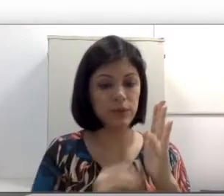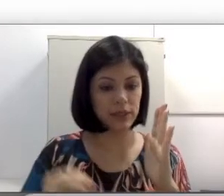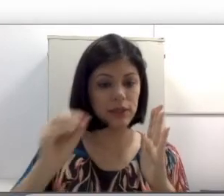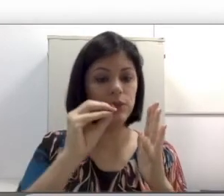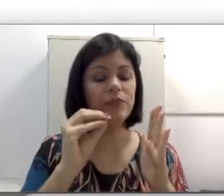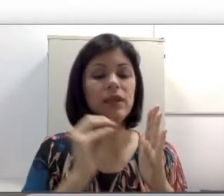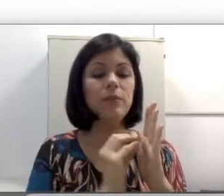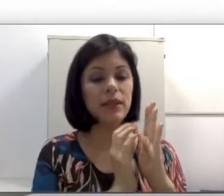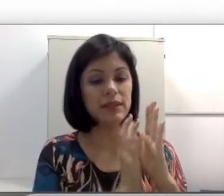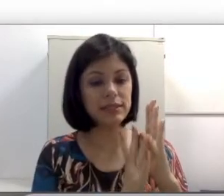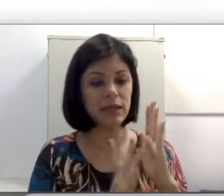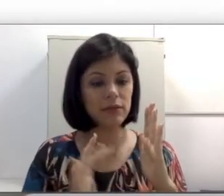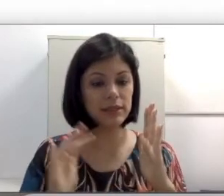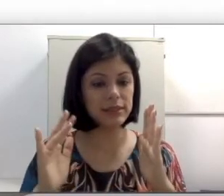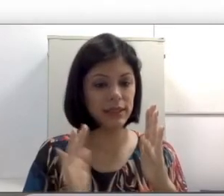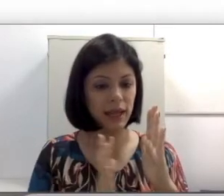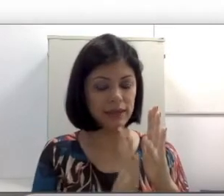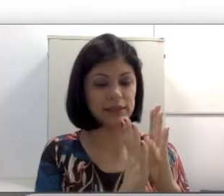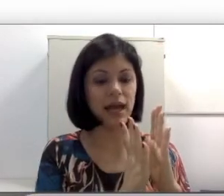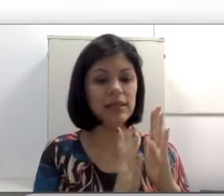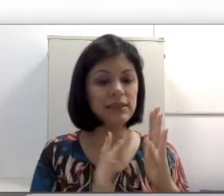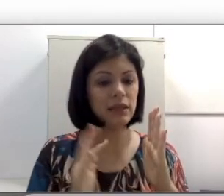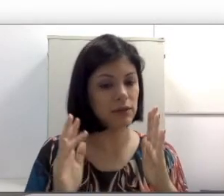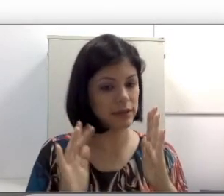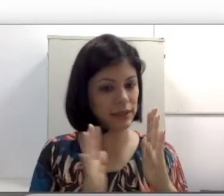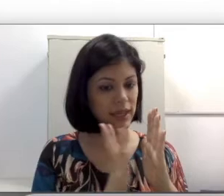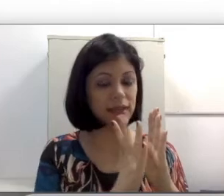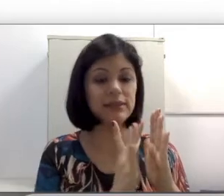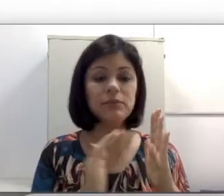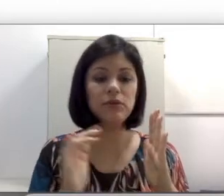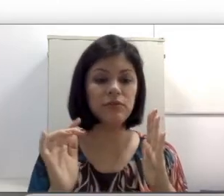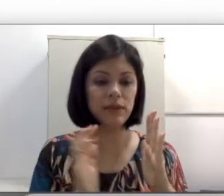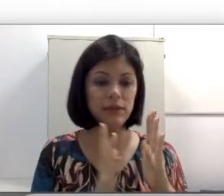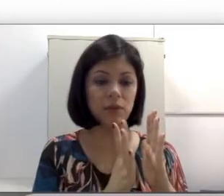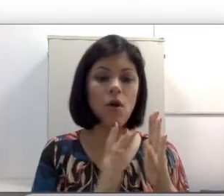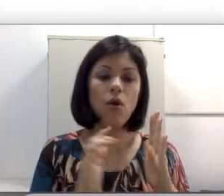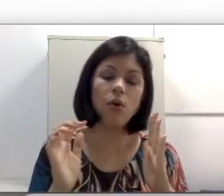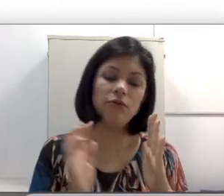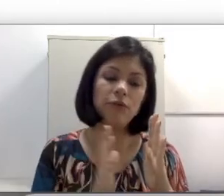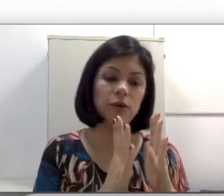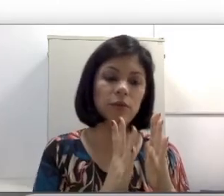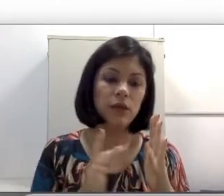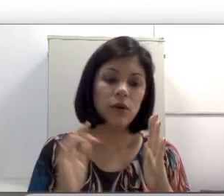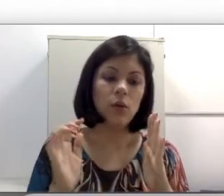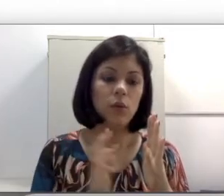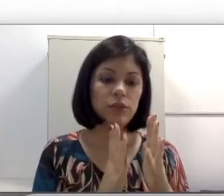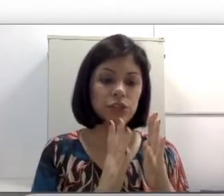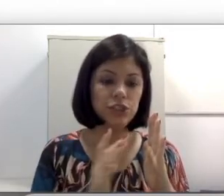líquido e pelas células ciliadas. As células ciliadas se movimentam conforme o estímulo